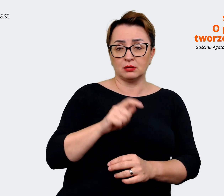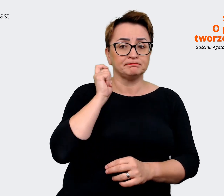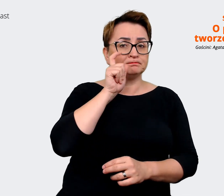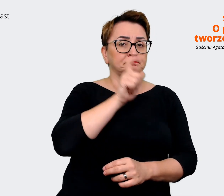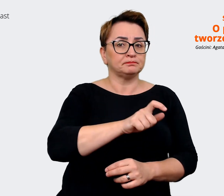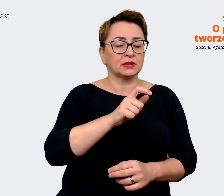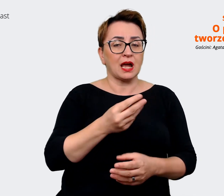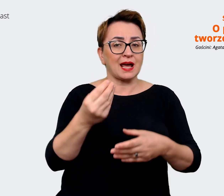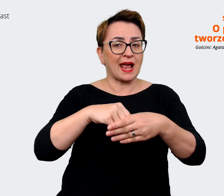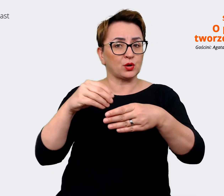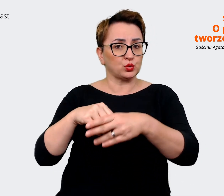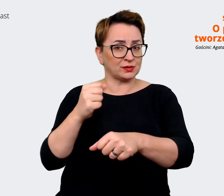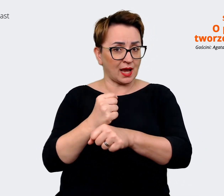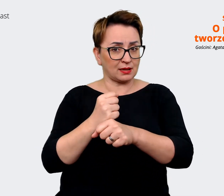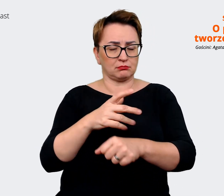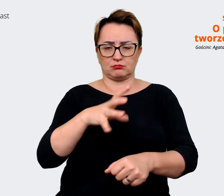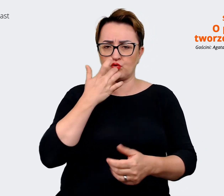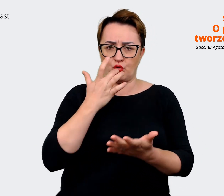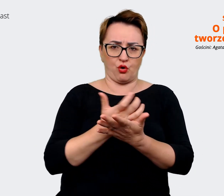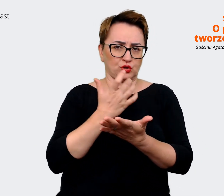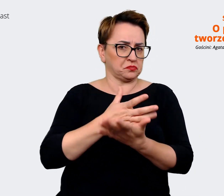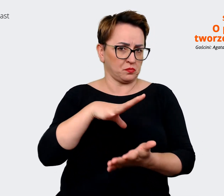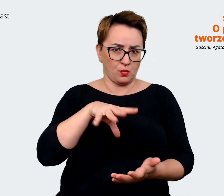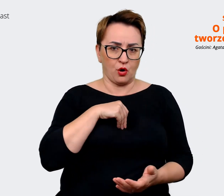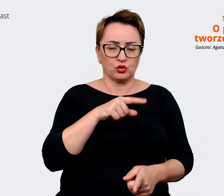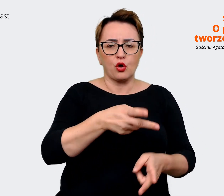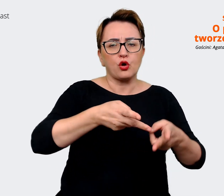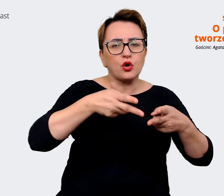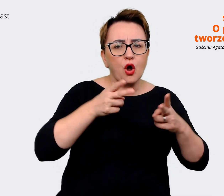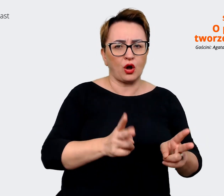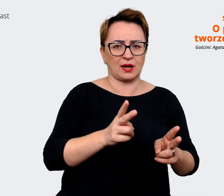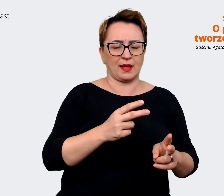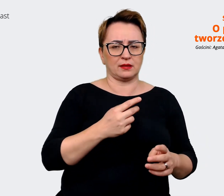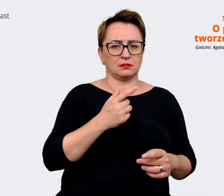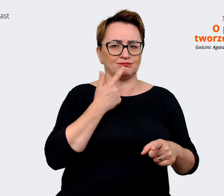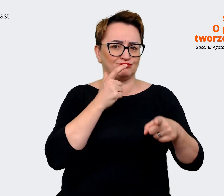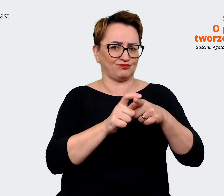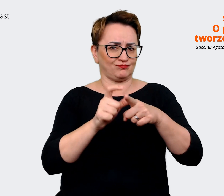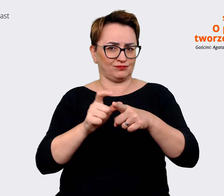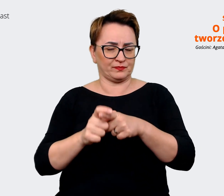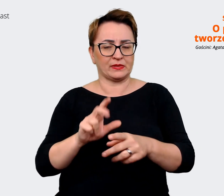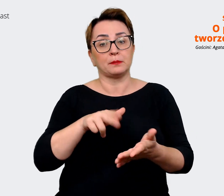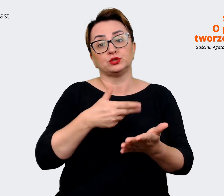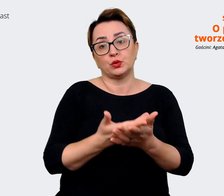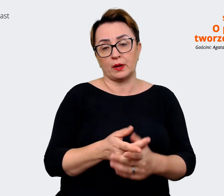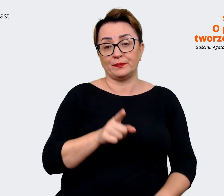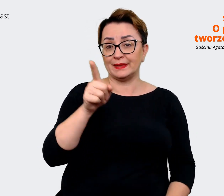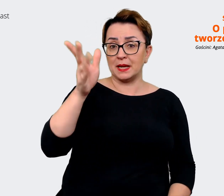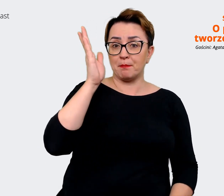z nich korzystać. I to są takie bardzo konkretne już sformułowania z cyklu "będziesz pracować na